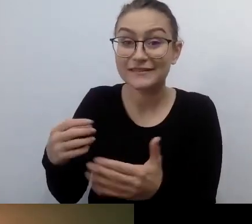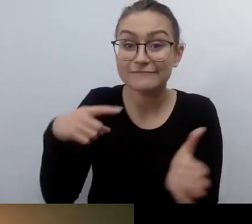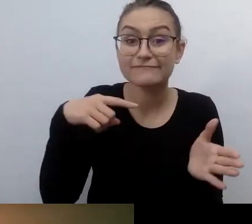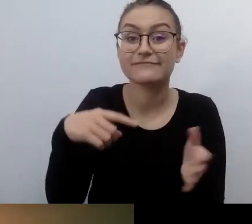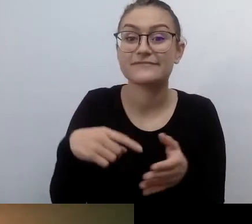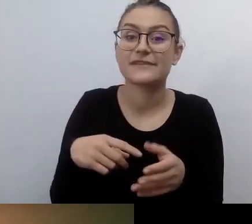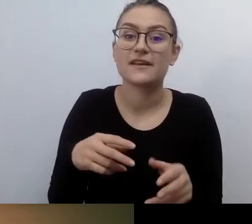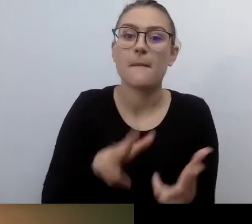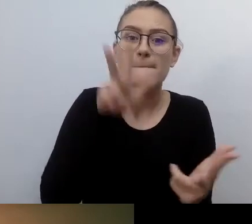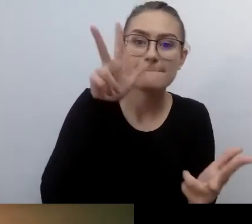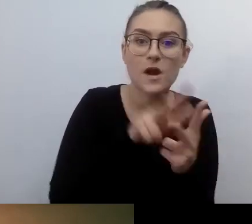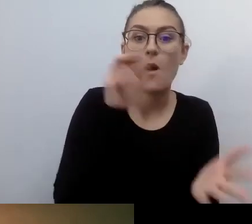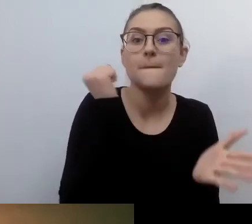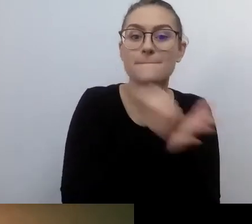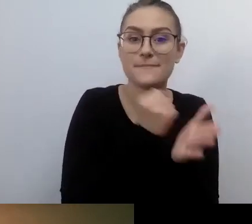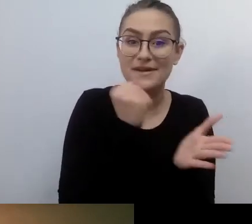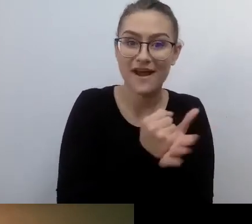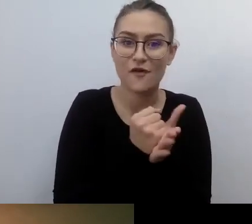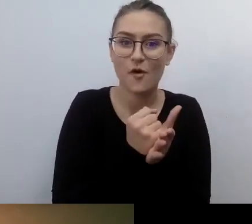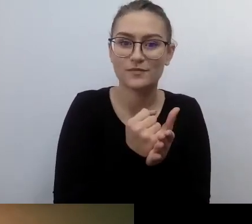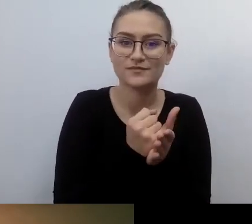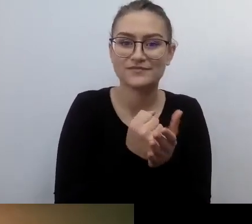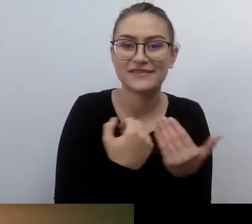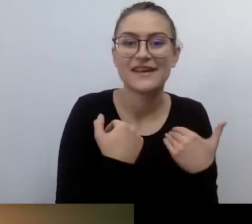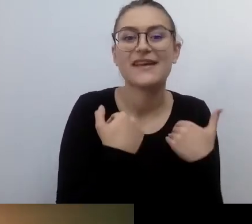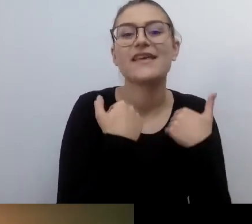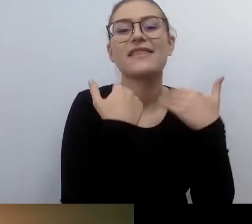dla osób ze specjalnymi potrzebami.